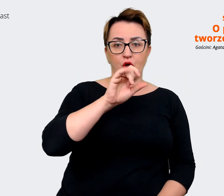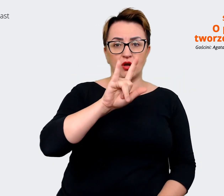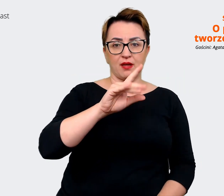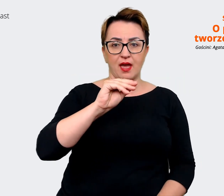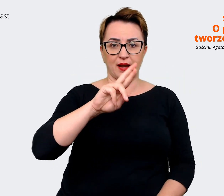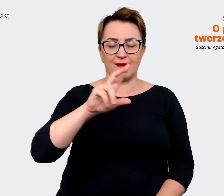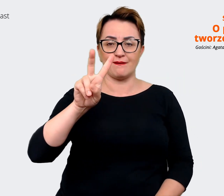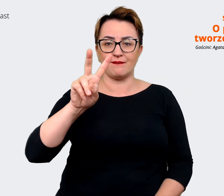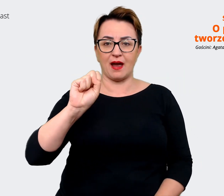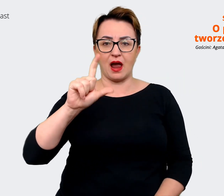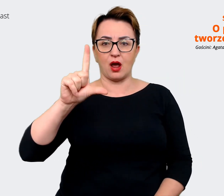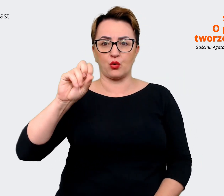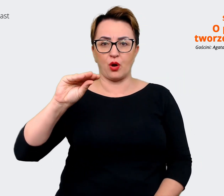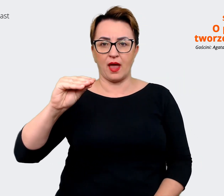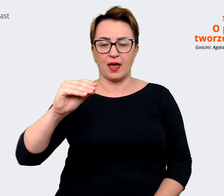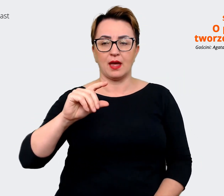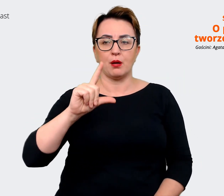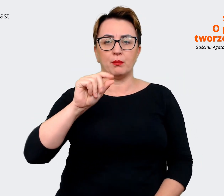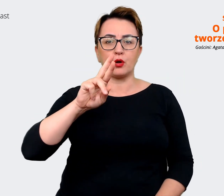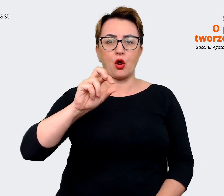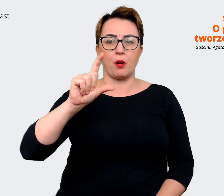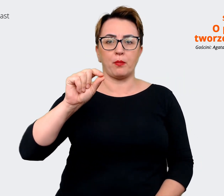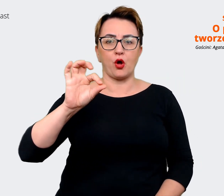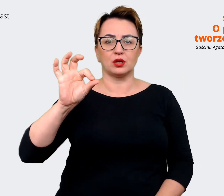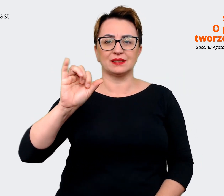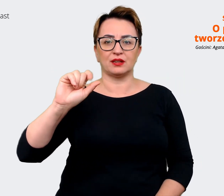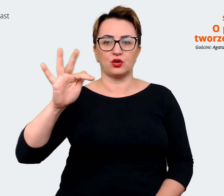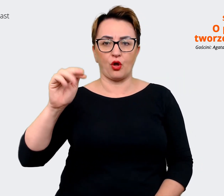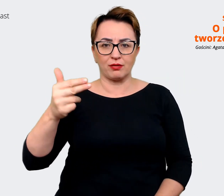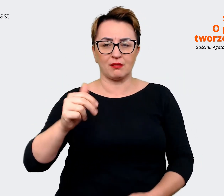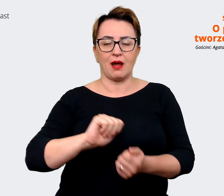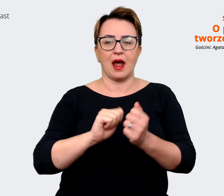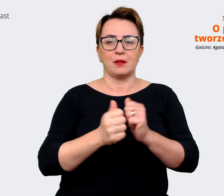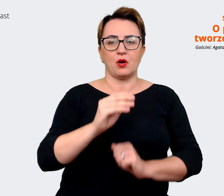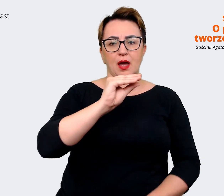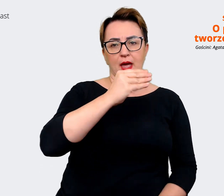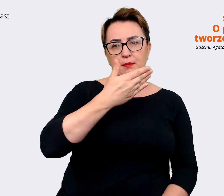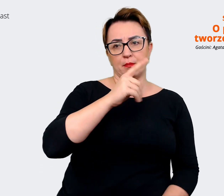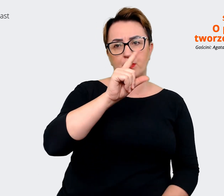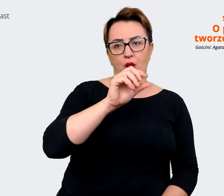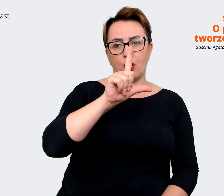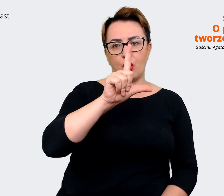spotkałam się z employee value proposition albo employment value proposition i jest to propozycja